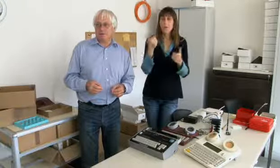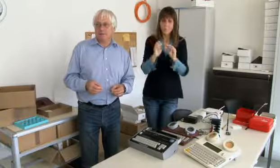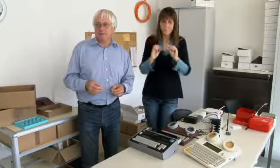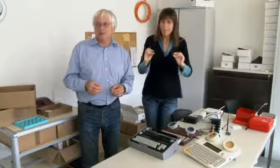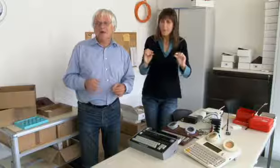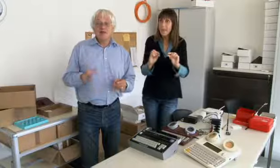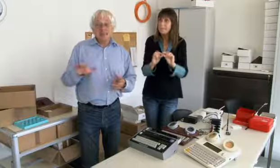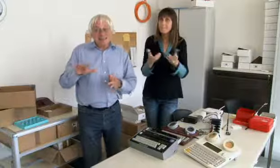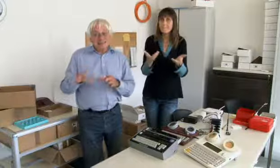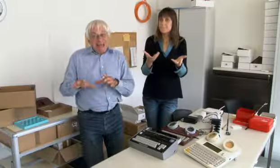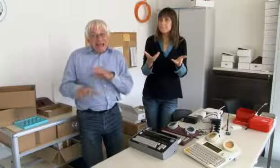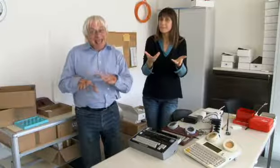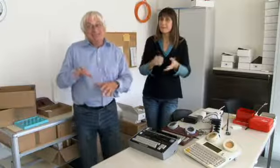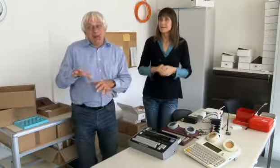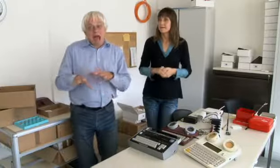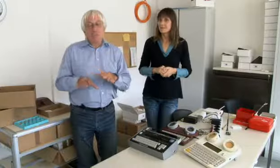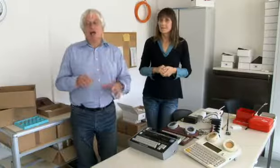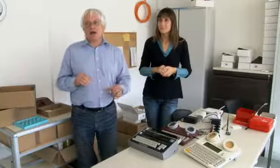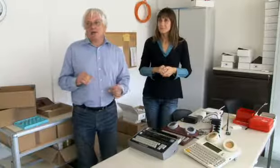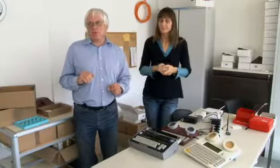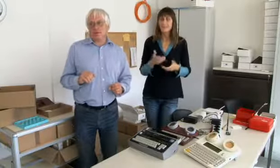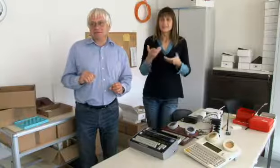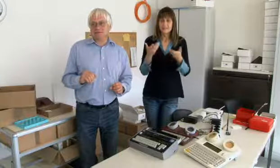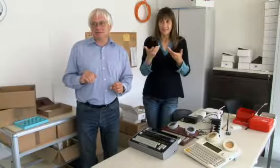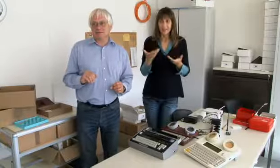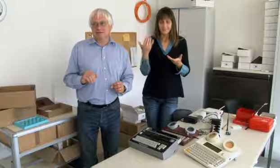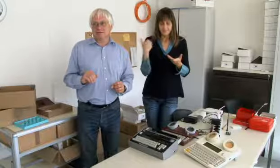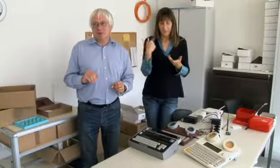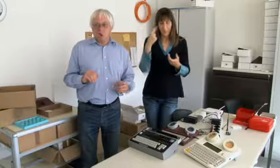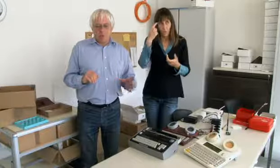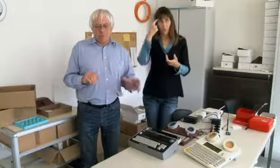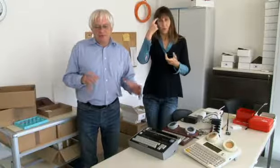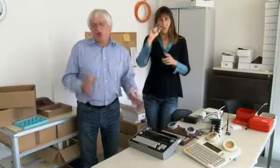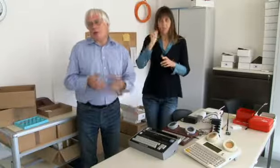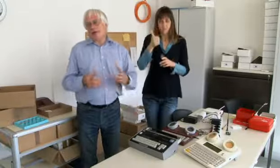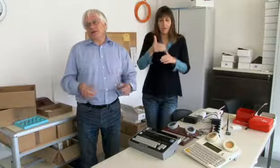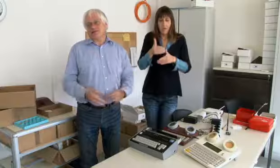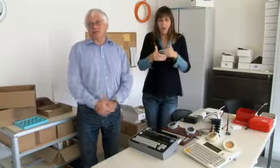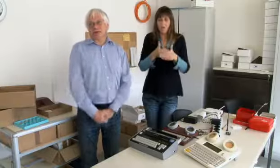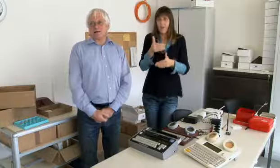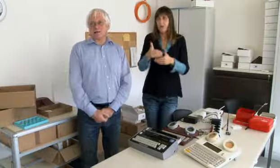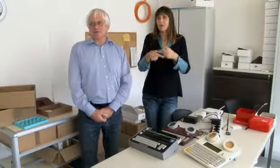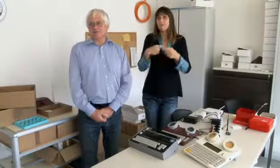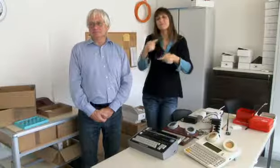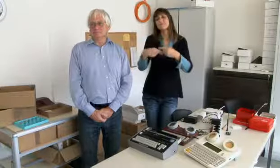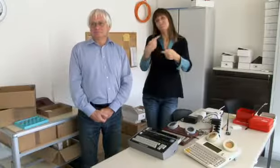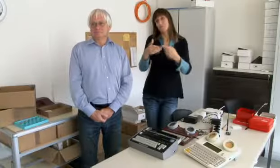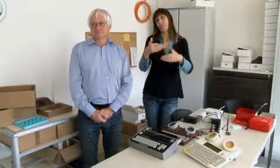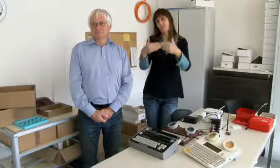gab es noch keine Computer, gab es noch keine Modems. Das ist der erste Anfang gewesen,